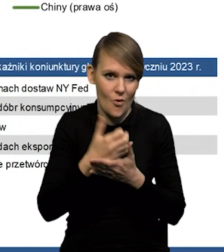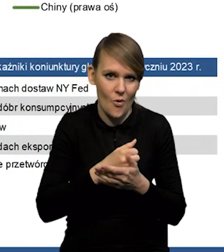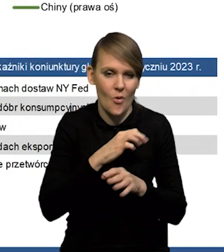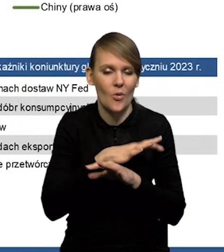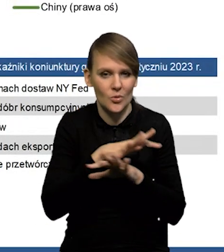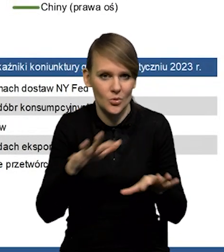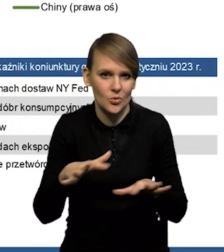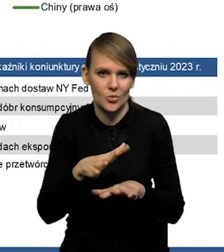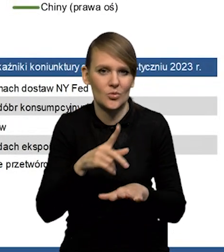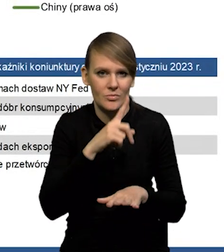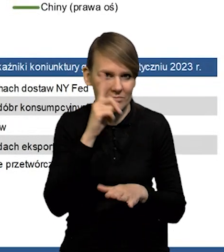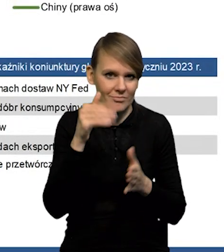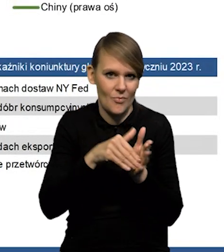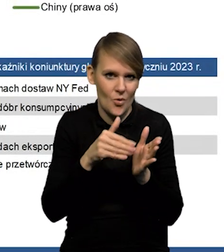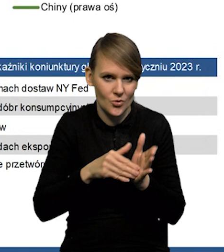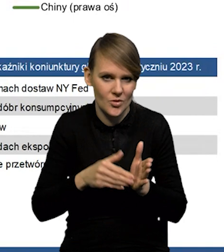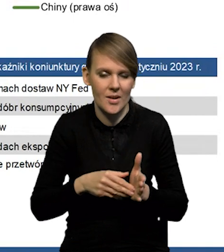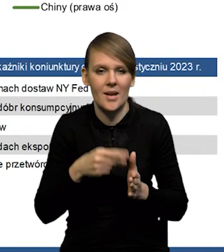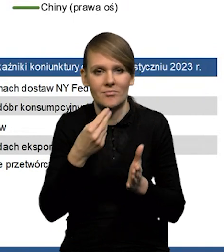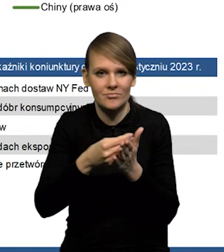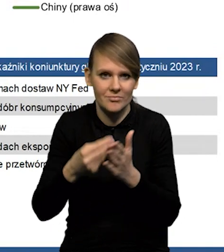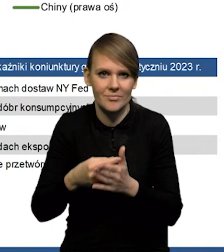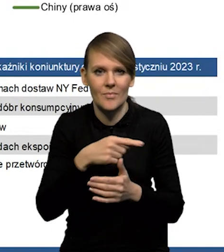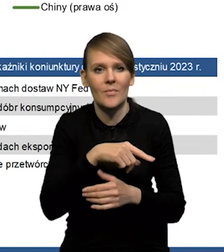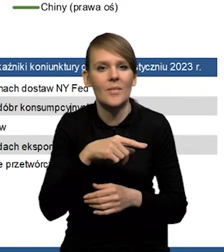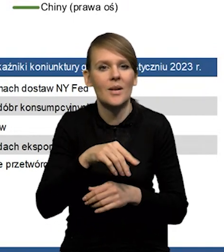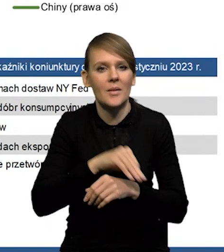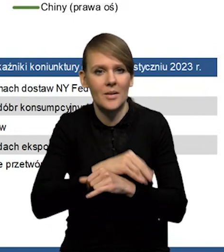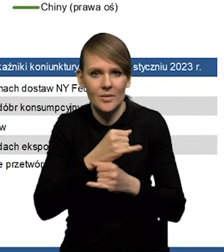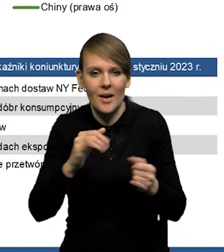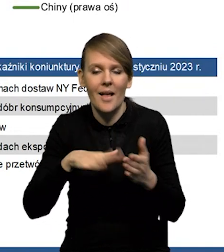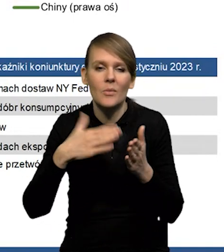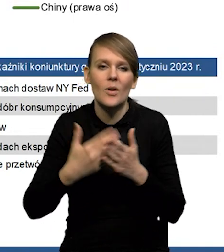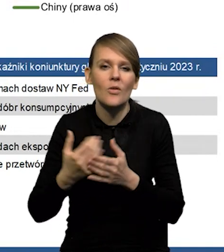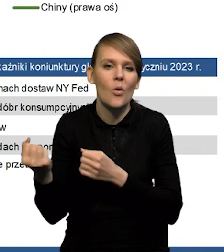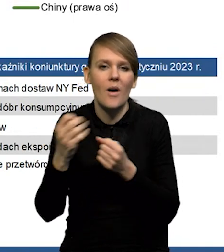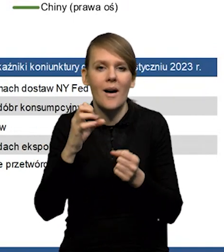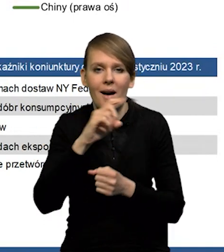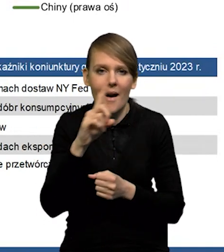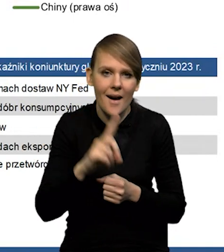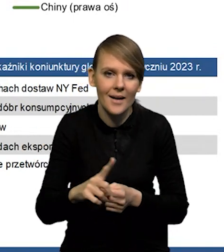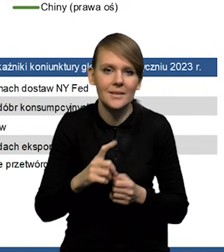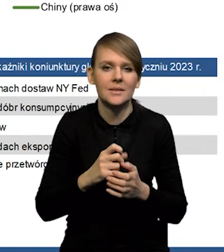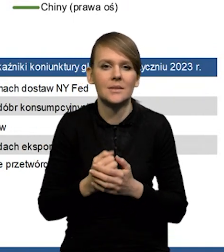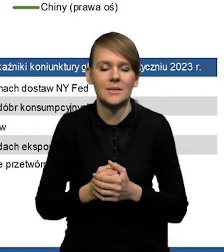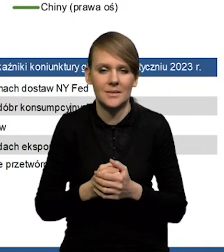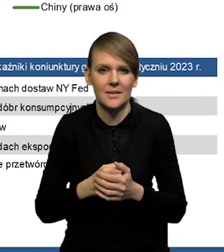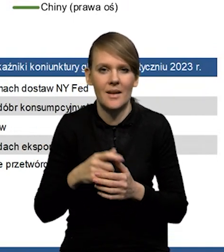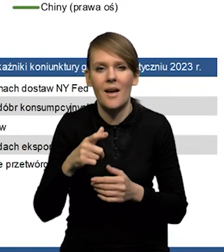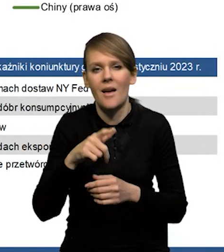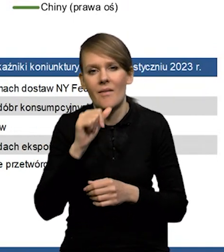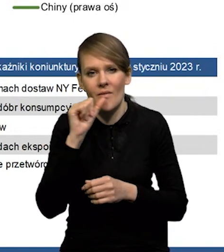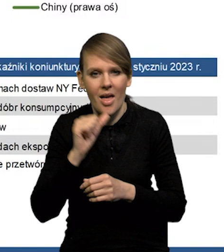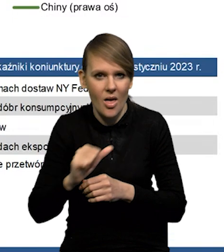Także wydaje się, że rzeczywiście może być tak, że na przykład te dostawy gazu, które były przekierowane, powiedzmy w mniejszym stopniu do Europy teraz pójdą,